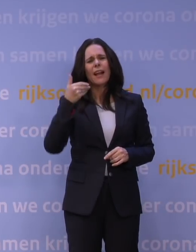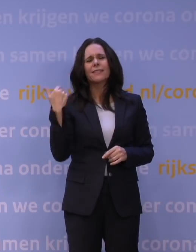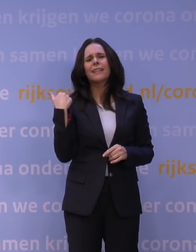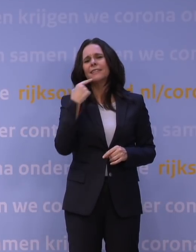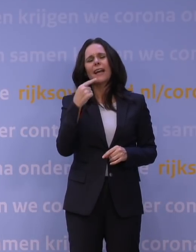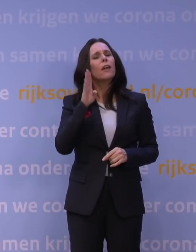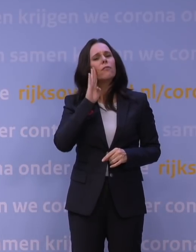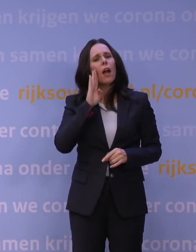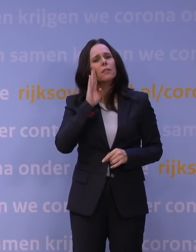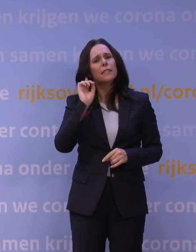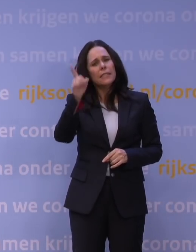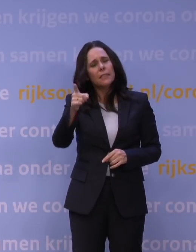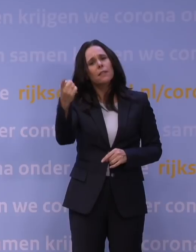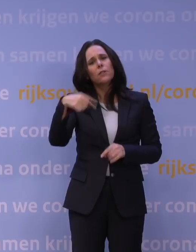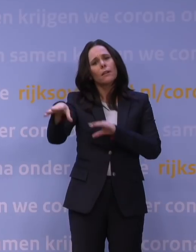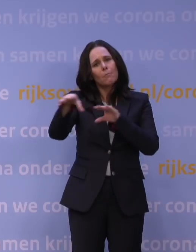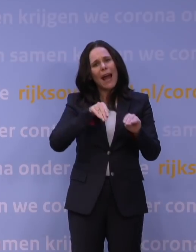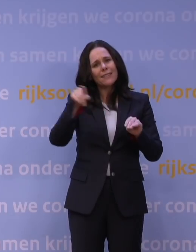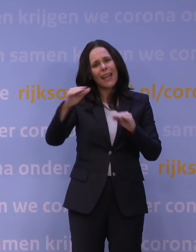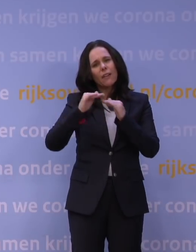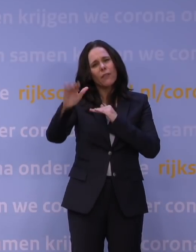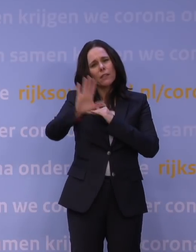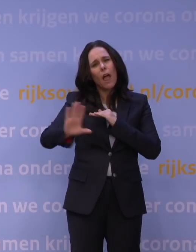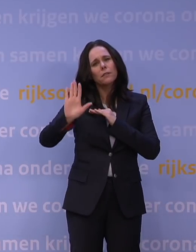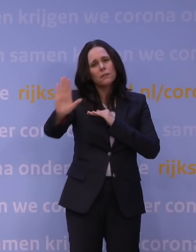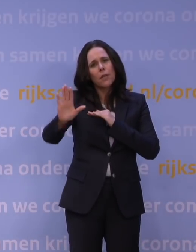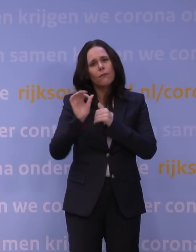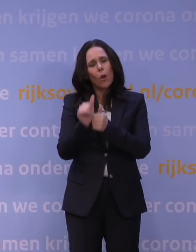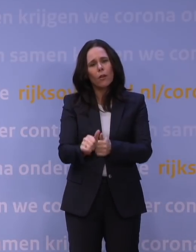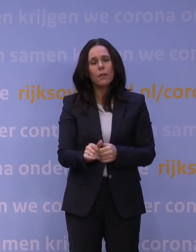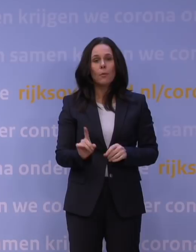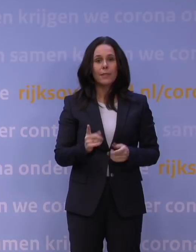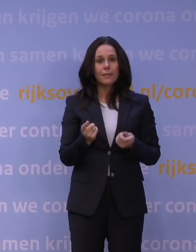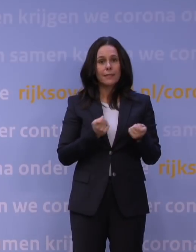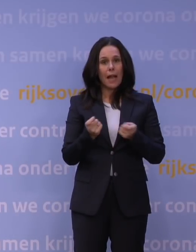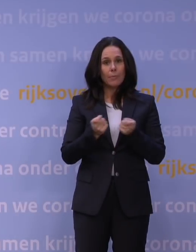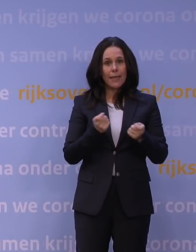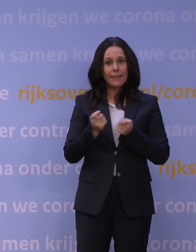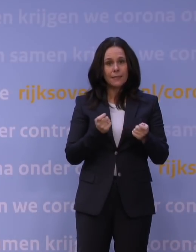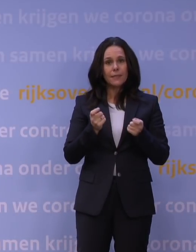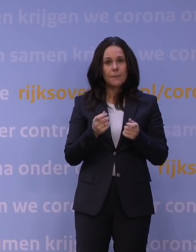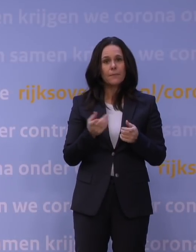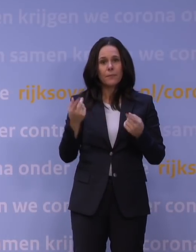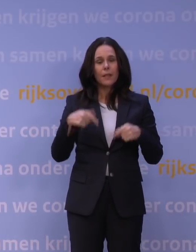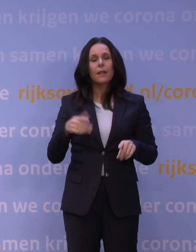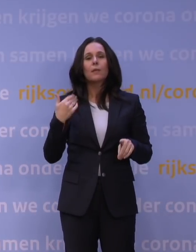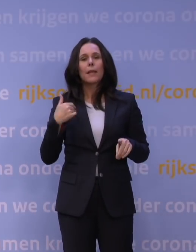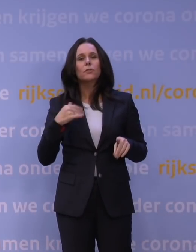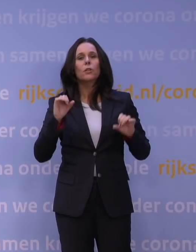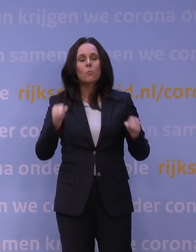houdt u dan aan de maatregelen die gelden in het land waar u naartoe gaat. Mag ik daaruit opmaken dat dit kabinet vindt dat mensen gewoon op vakantie mogen gaan of kunnen gaan?